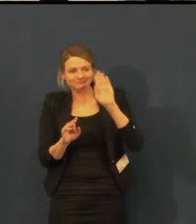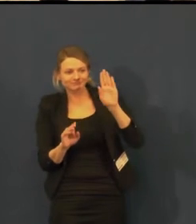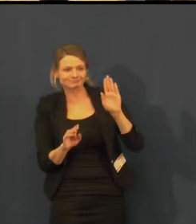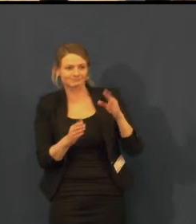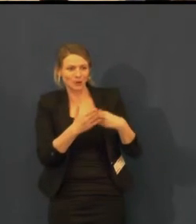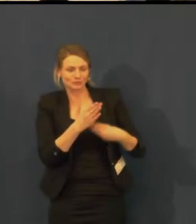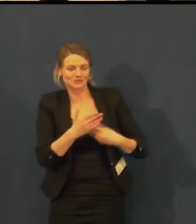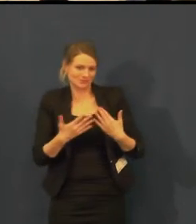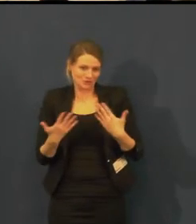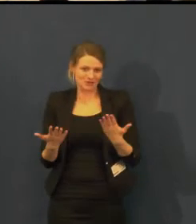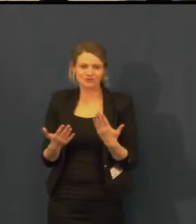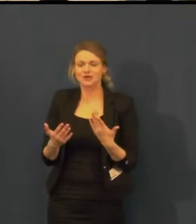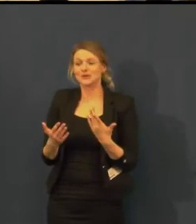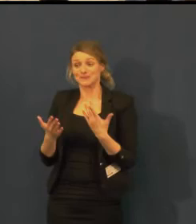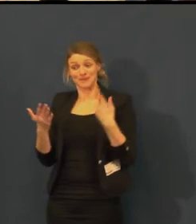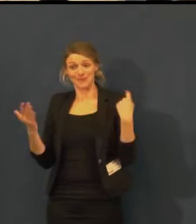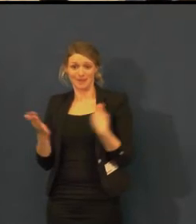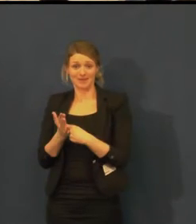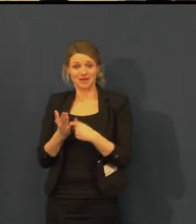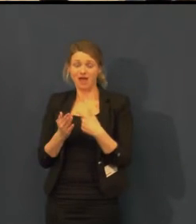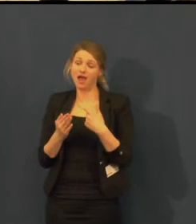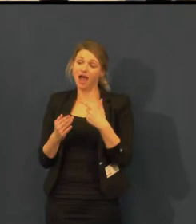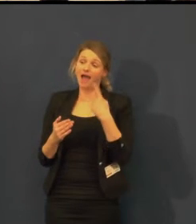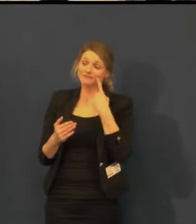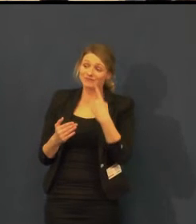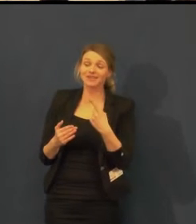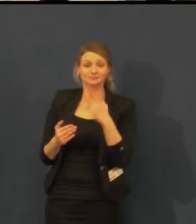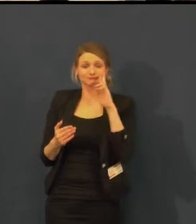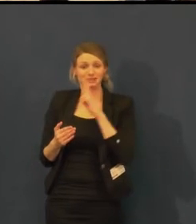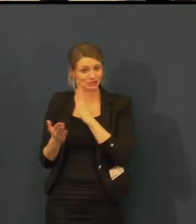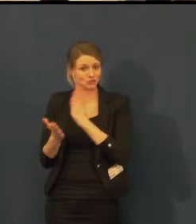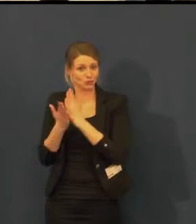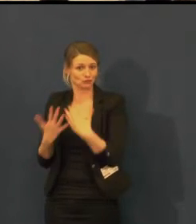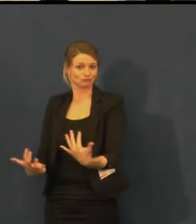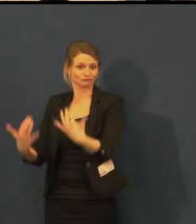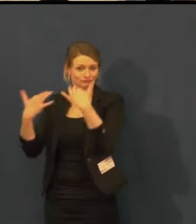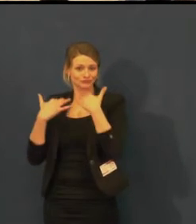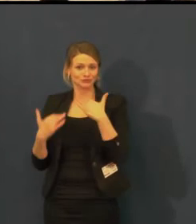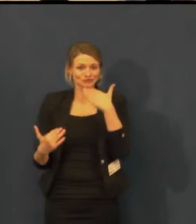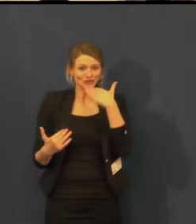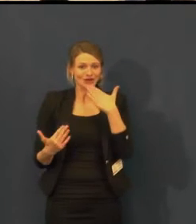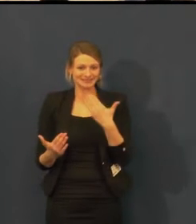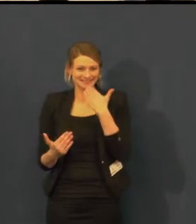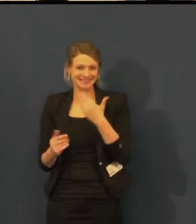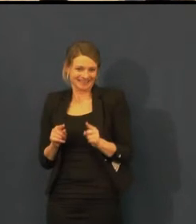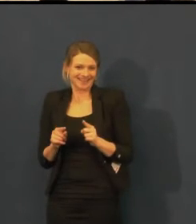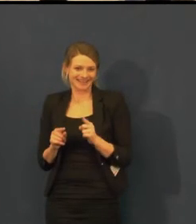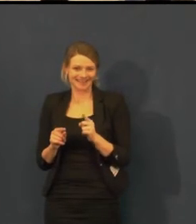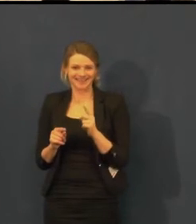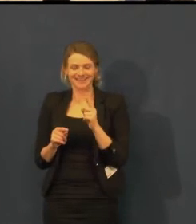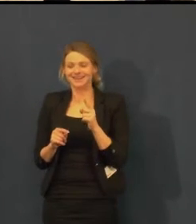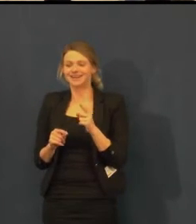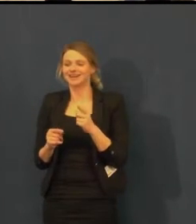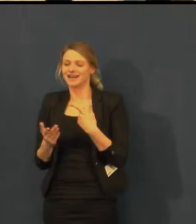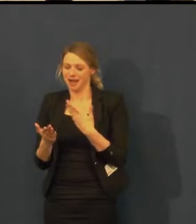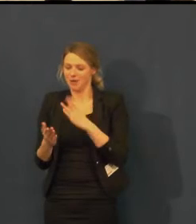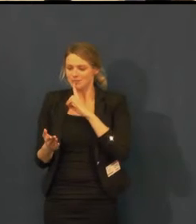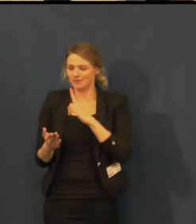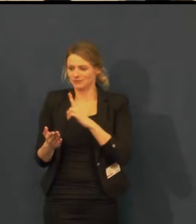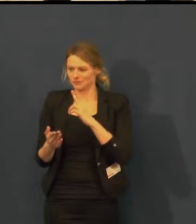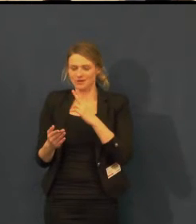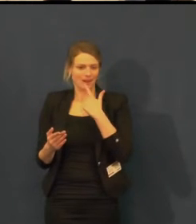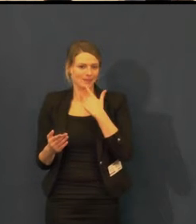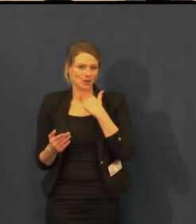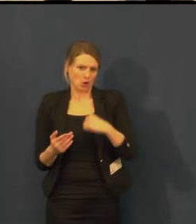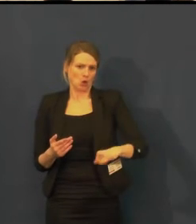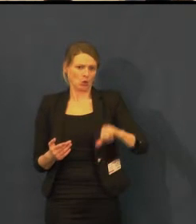záleží na tom, na koho z herců narazíte. Loni jsme měli tu čest a velmi se nám to líbilo,